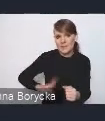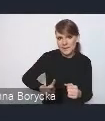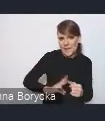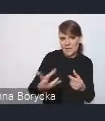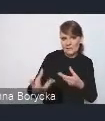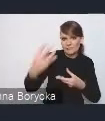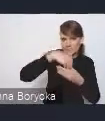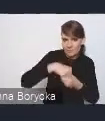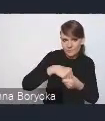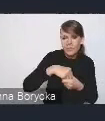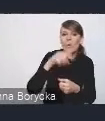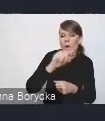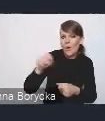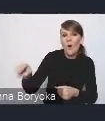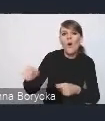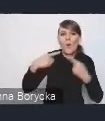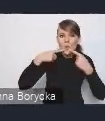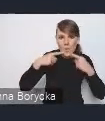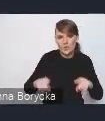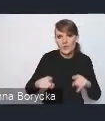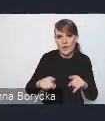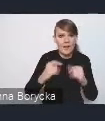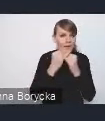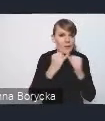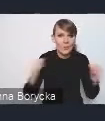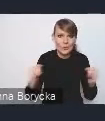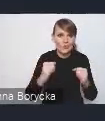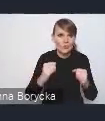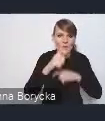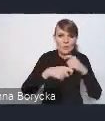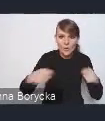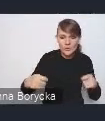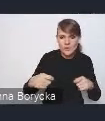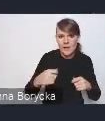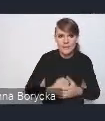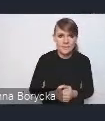odpowiedzialnych za różne rozwiązania programowane dla miast,